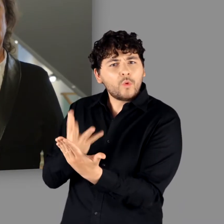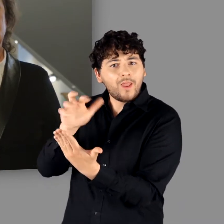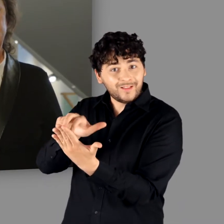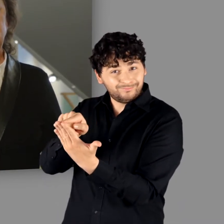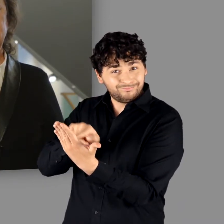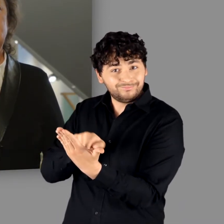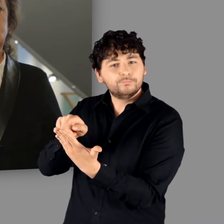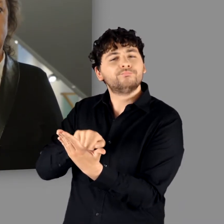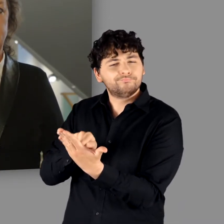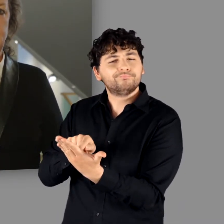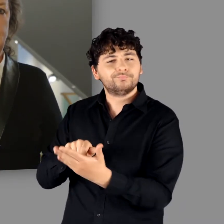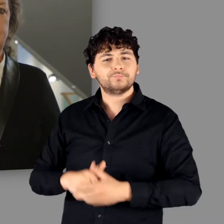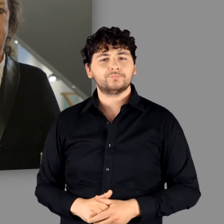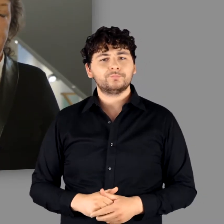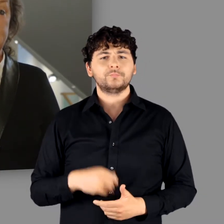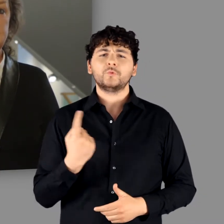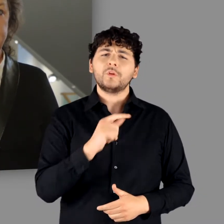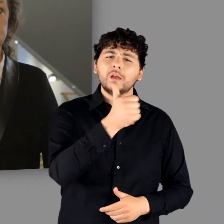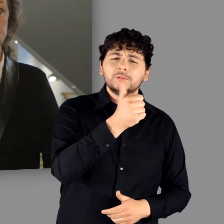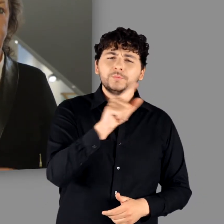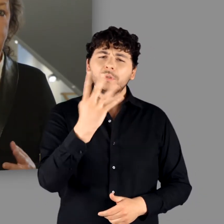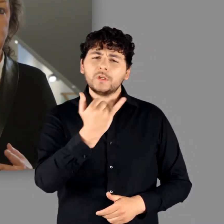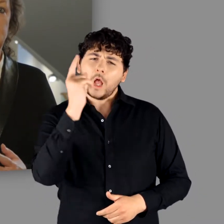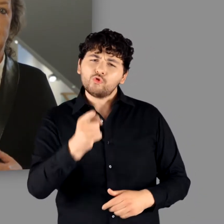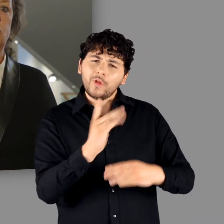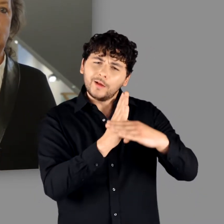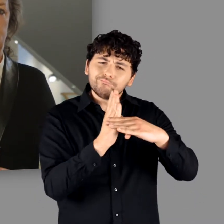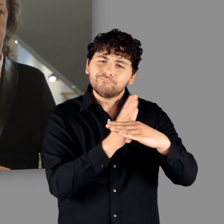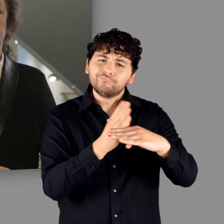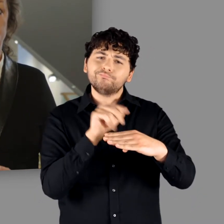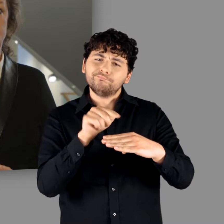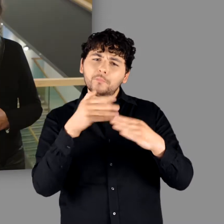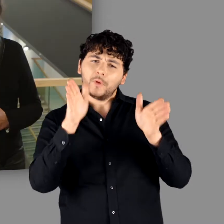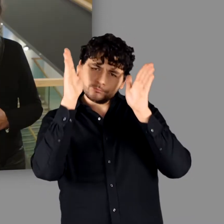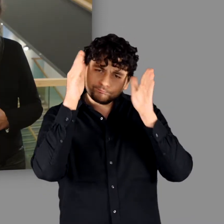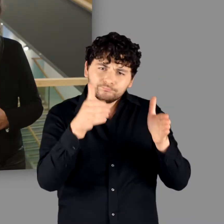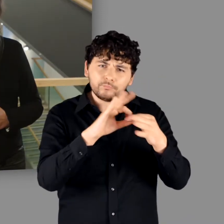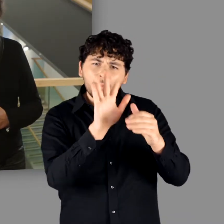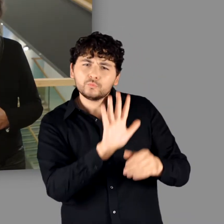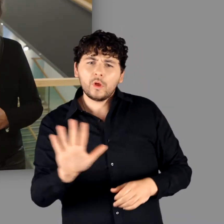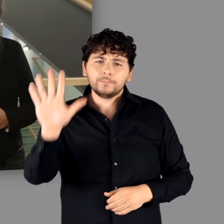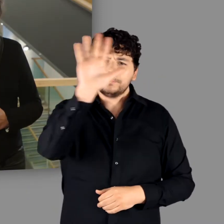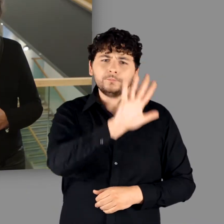Sie widmet sich dem Leben vom 1. bis zum 4. Jahrhundert in der sogenannten „Germania“,